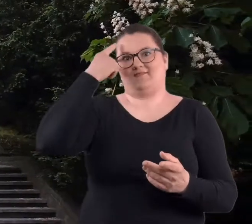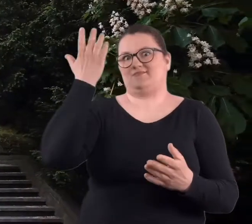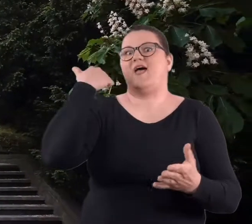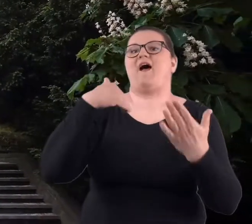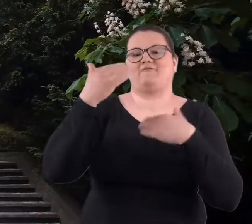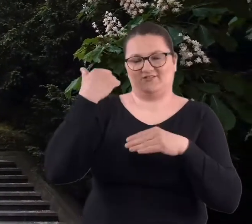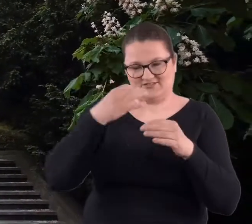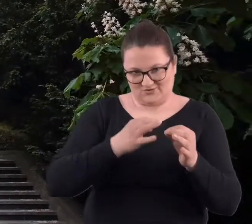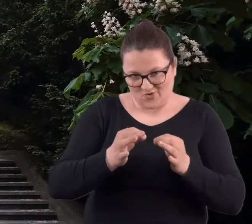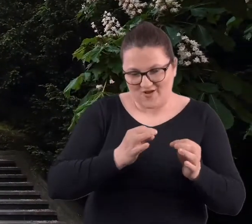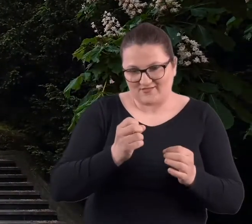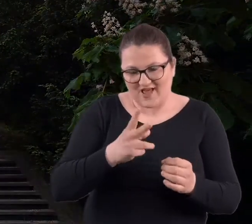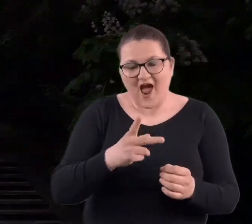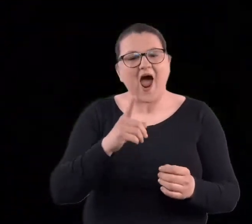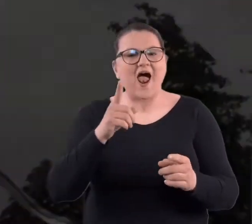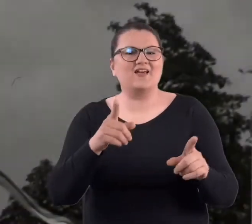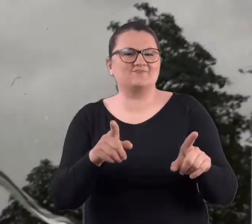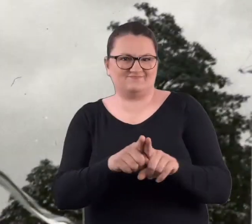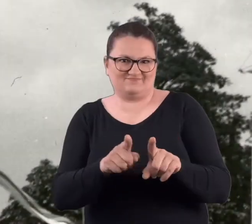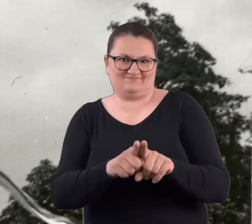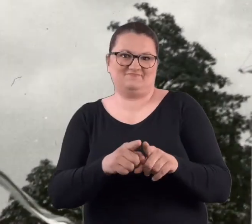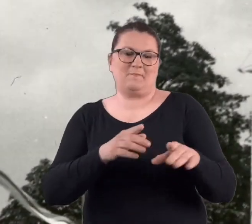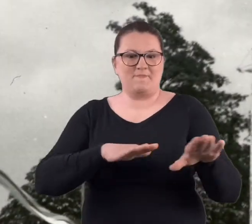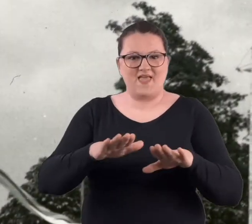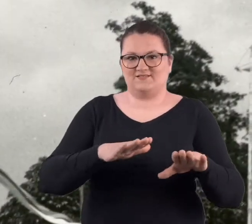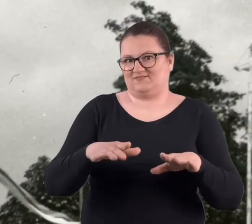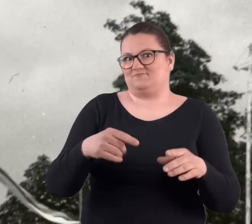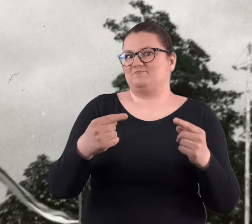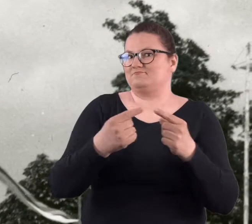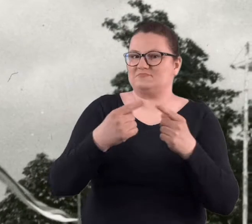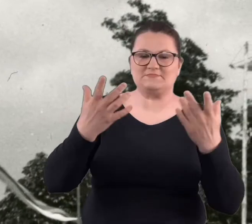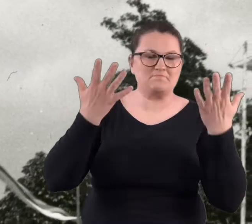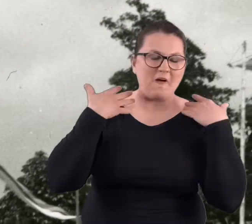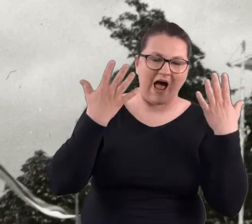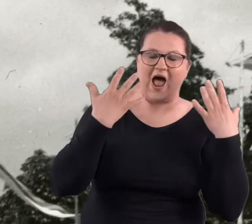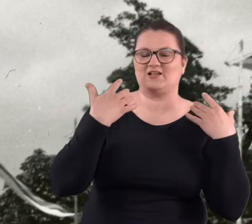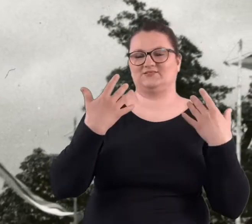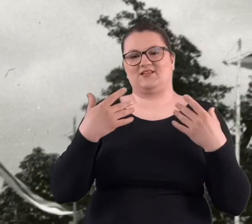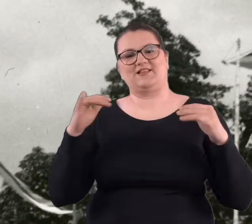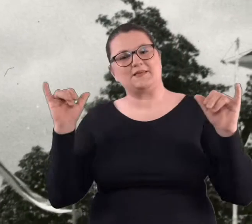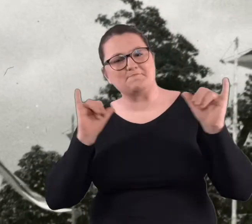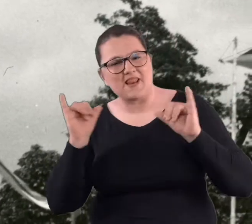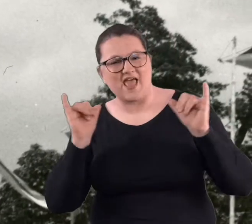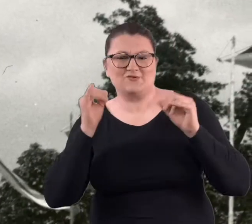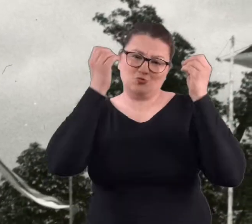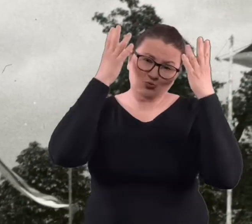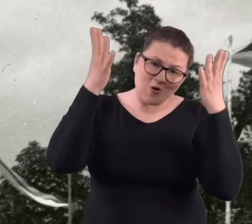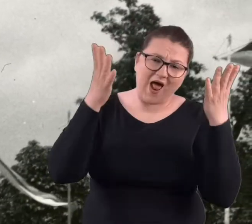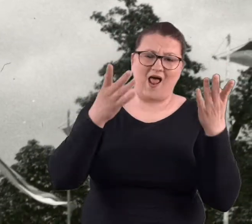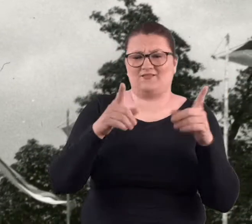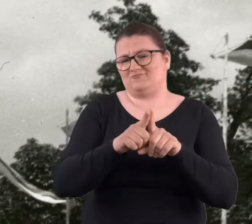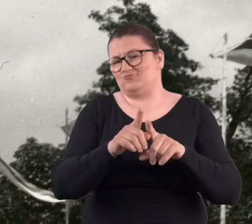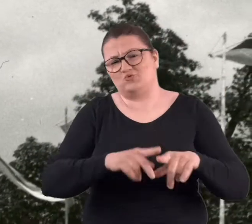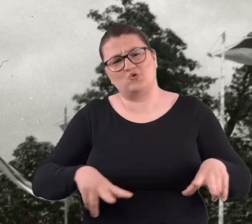tak o nim myślimy. Ale to również miejsce spacerów, imprez kulturalnych,